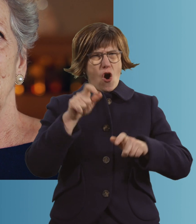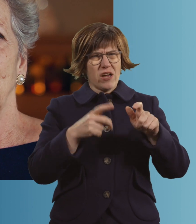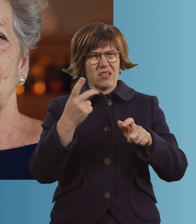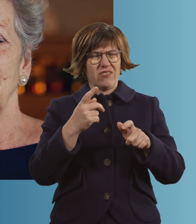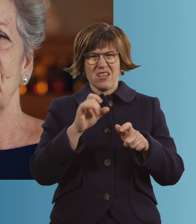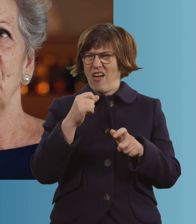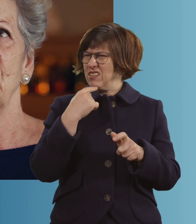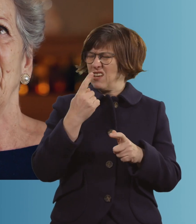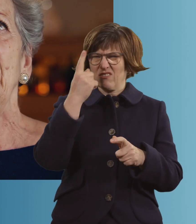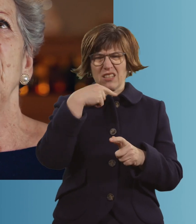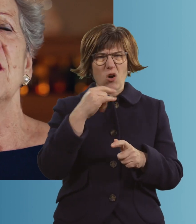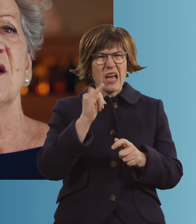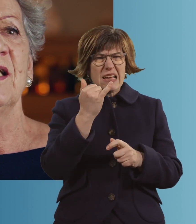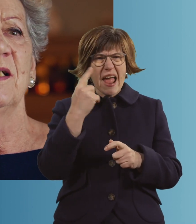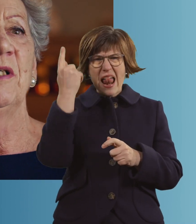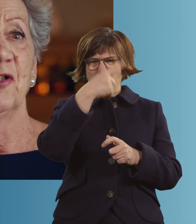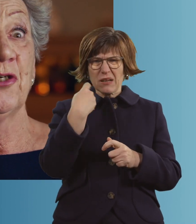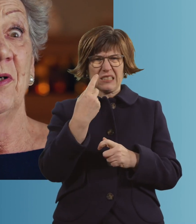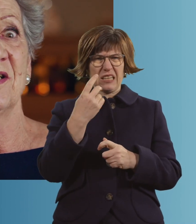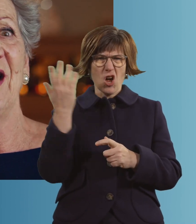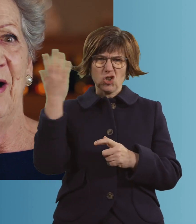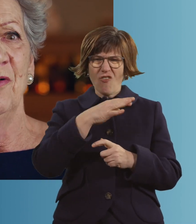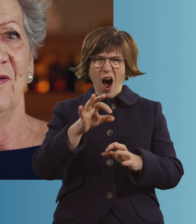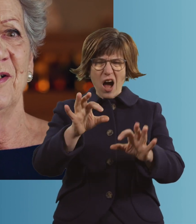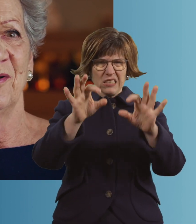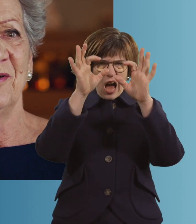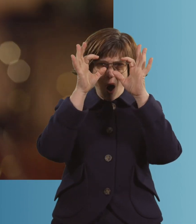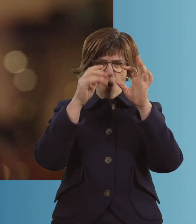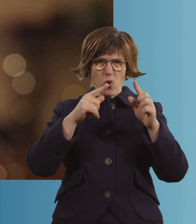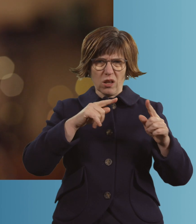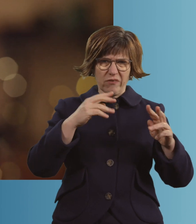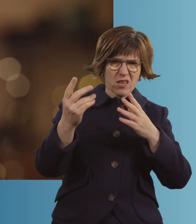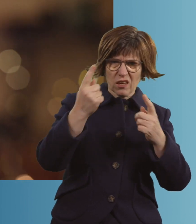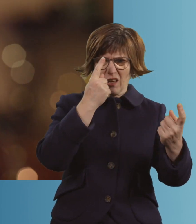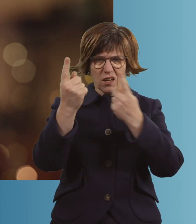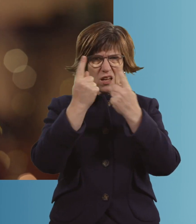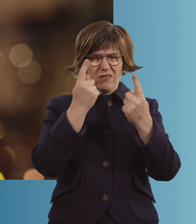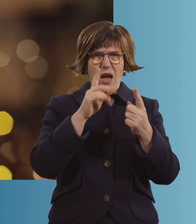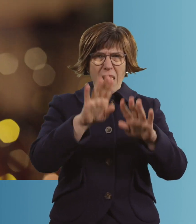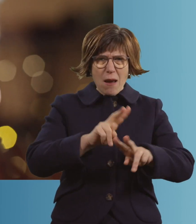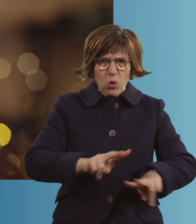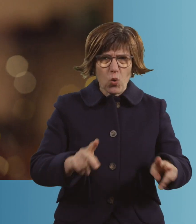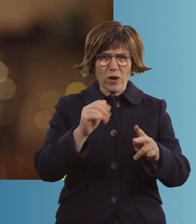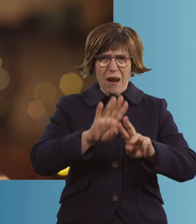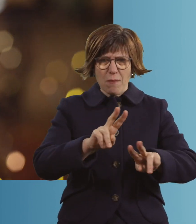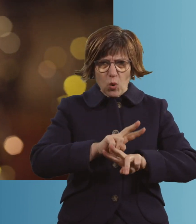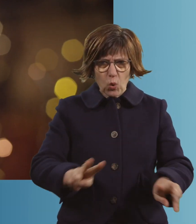Ich kann es gar nicht sagen. Gelbe Gesichter mit schwarzen Augen waren da. Die haben immer gesagt: "Bleiben Sie ruhig."